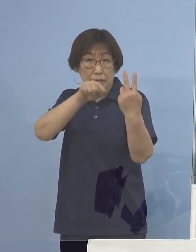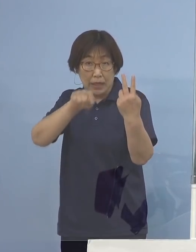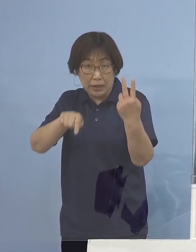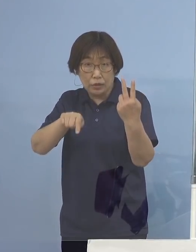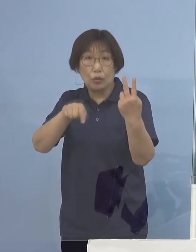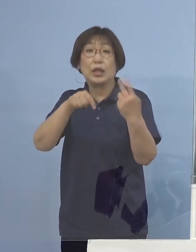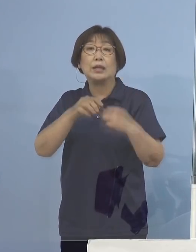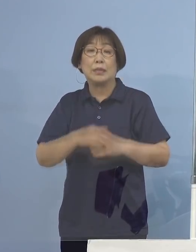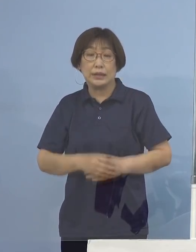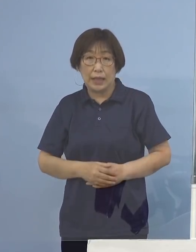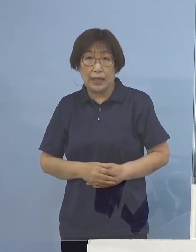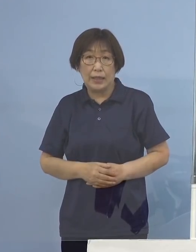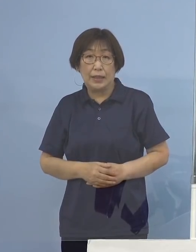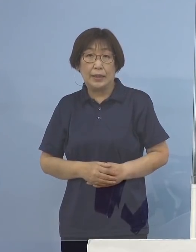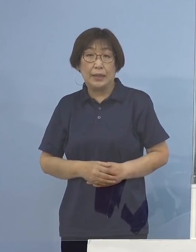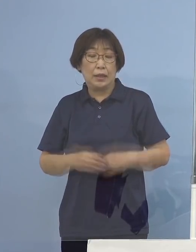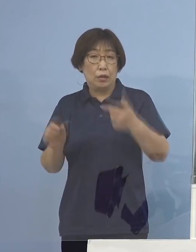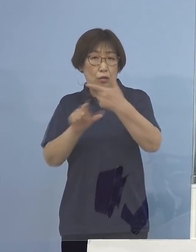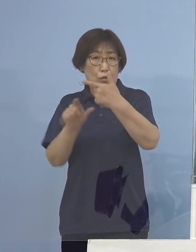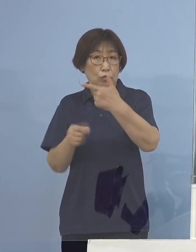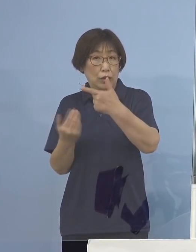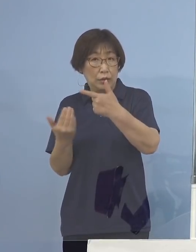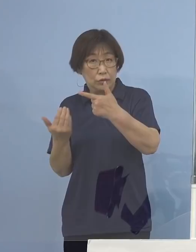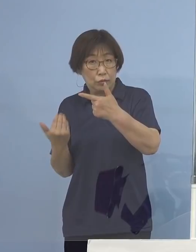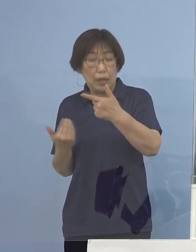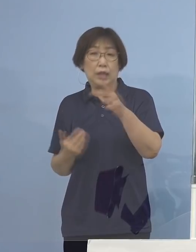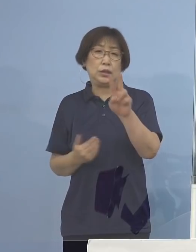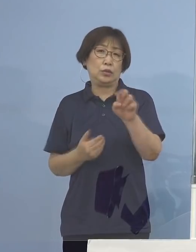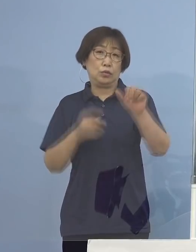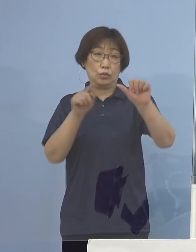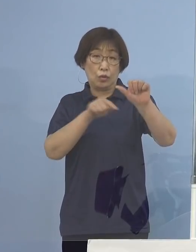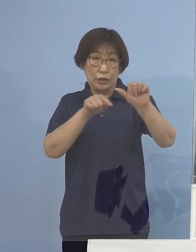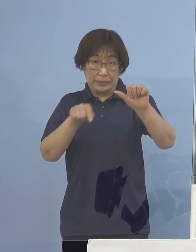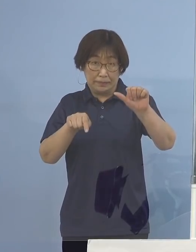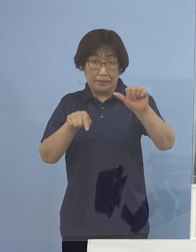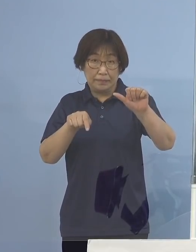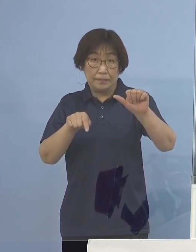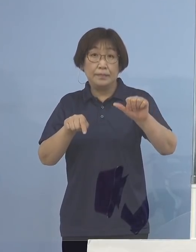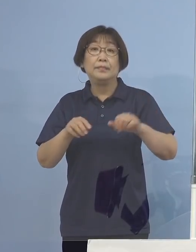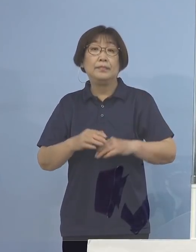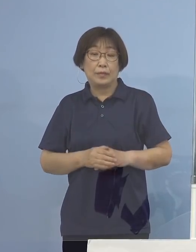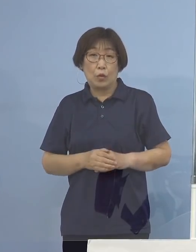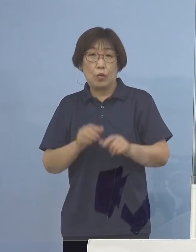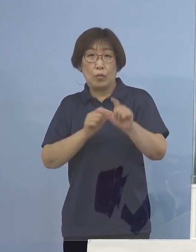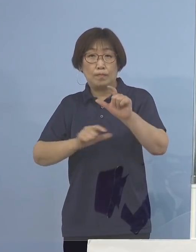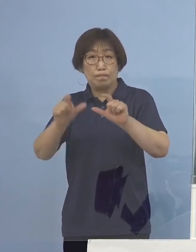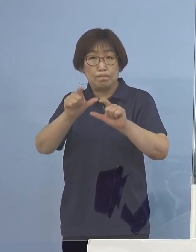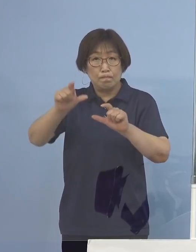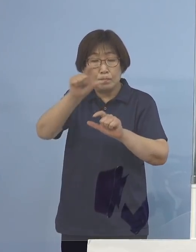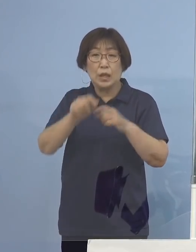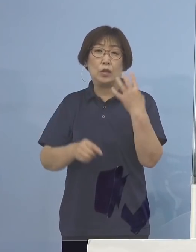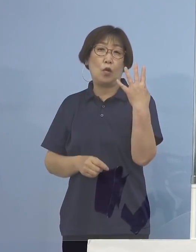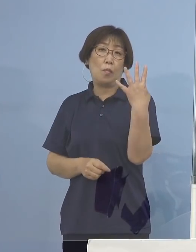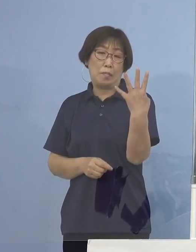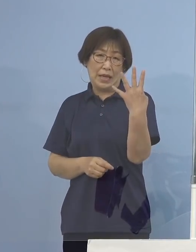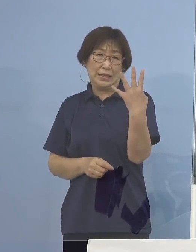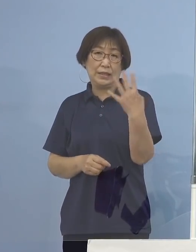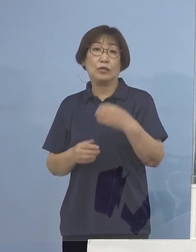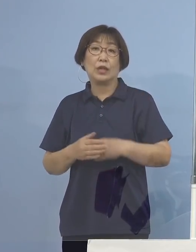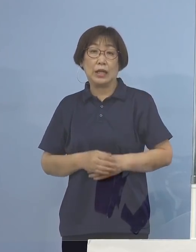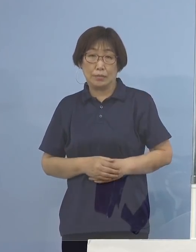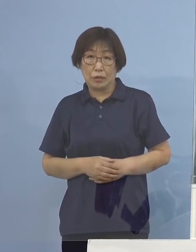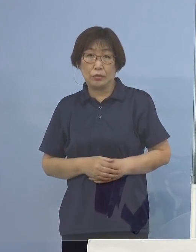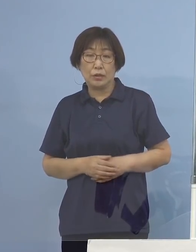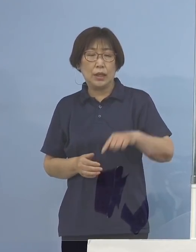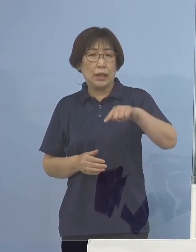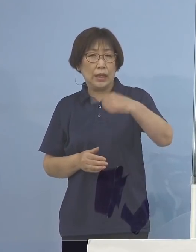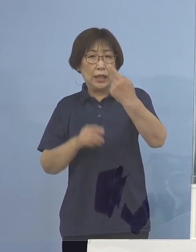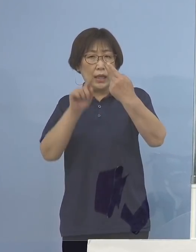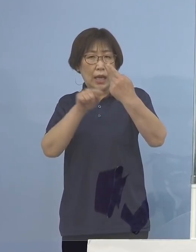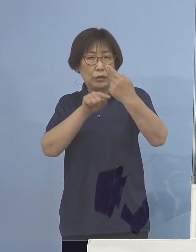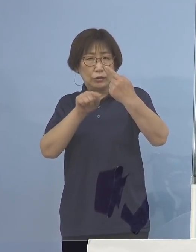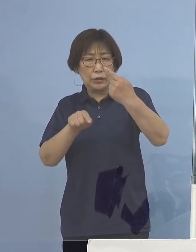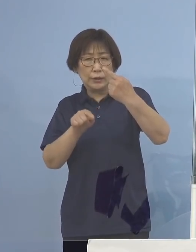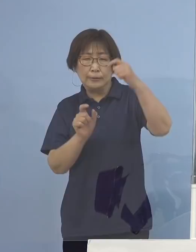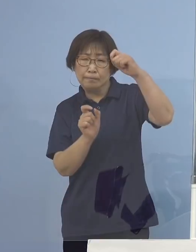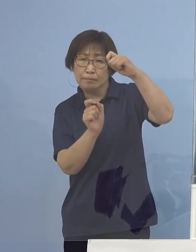先月が25名でありましたからその約4倍 そして三桁の大台に迫る数字となっており